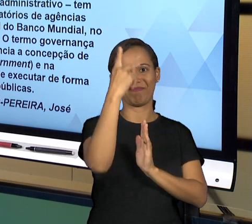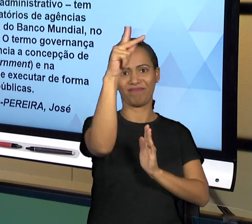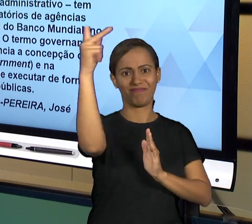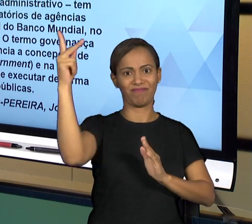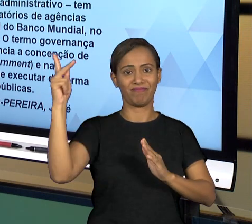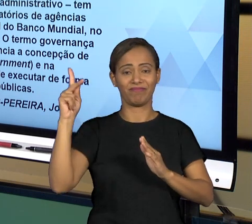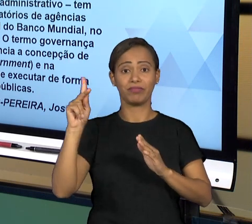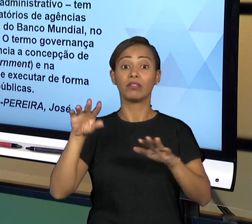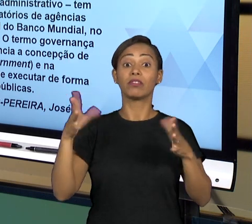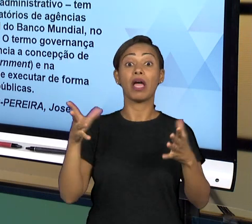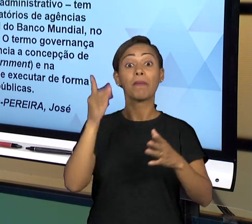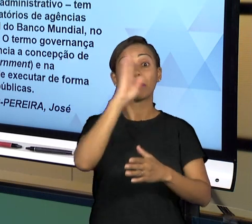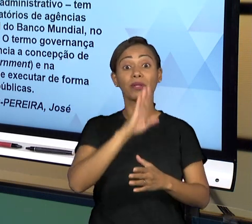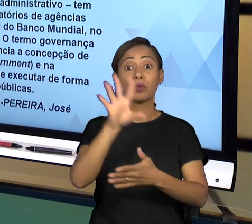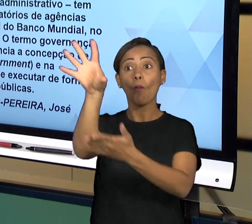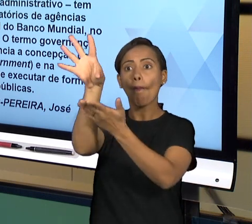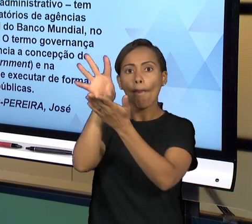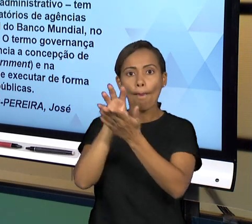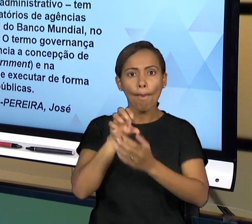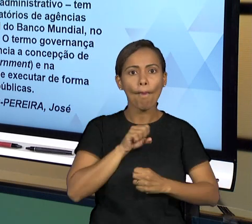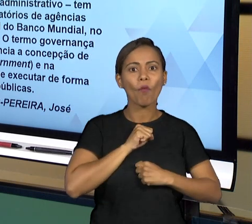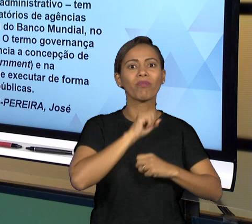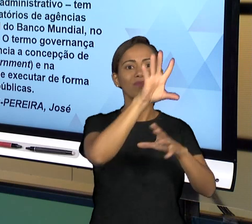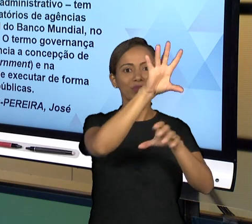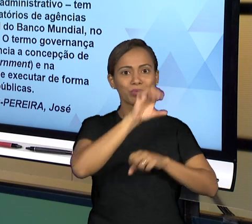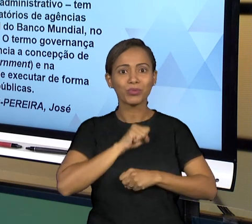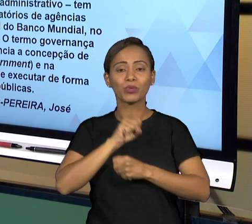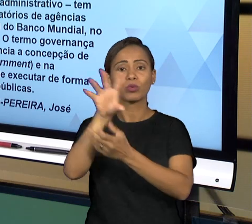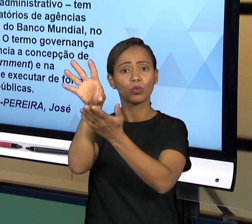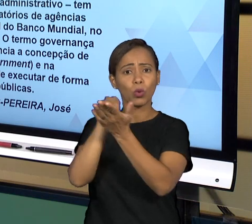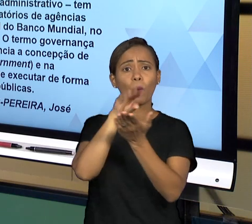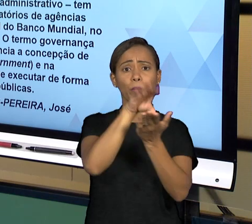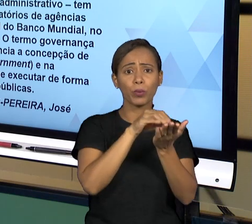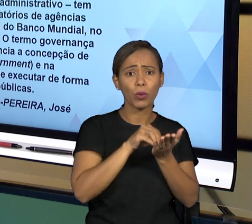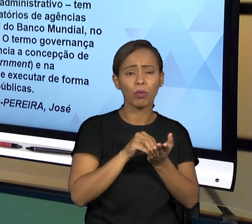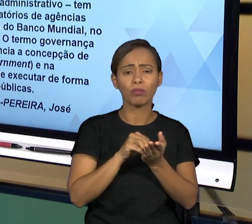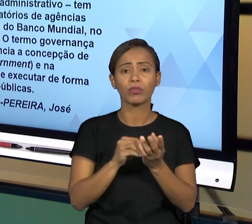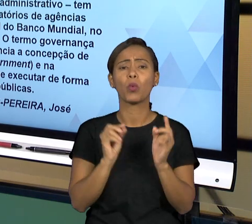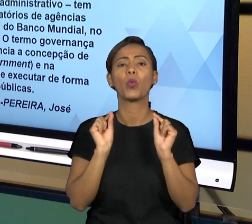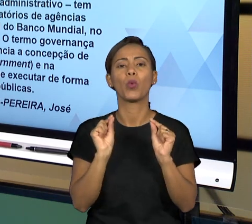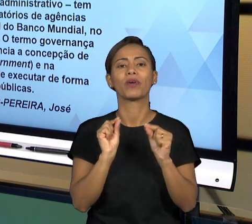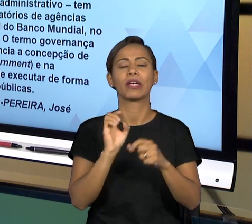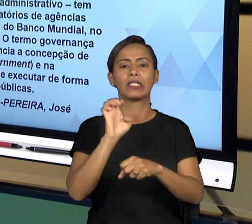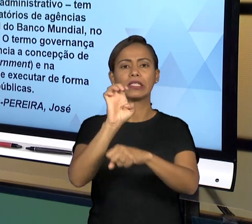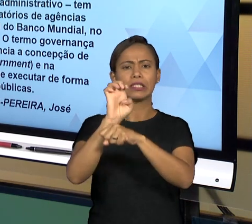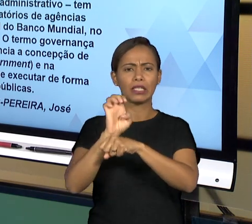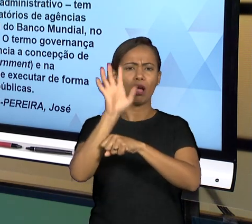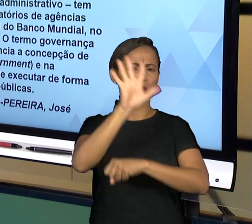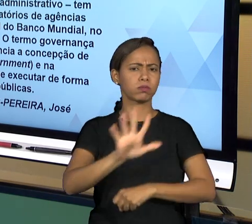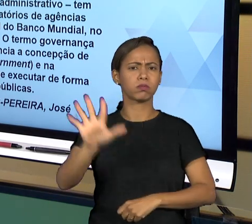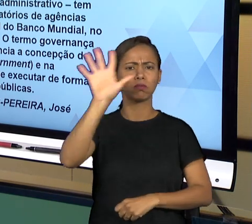SE TRATA DE UMA FORMA DE VOCÊ GERIR UM ESTADO TENDO EM VISTA A QUALIDADE DO SERVIÇO QUE VAI